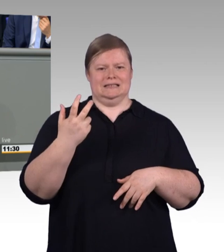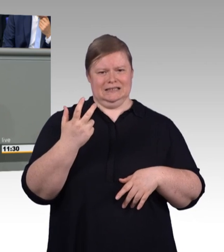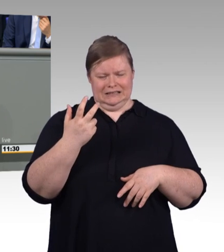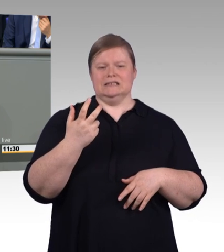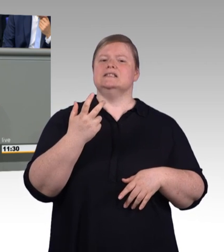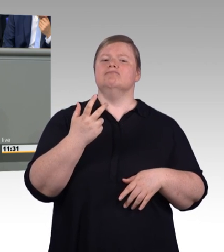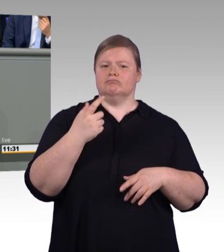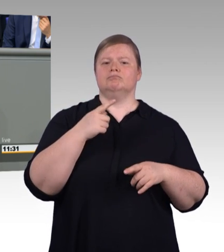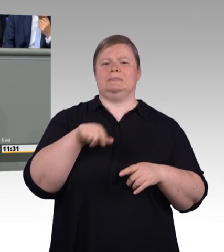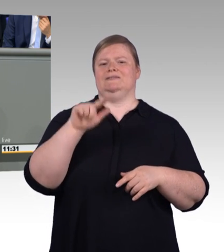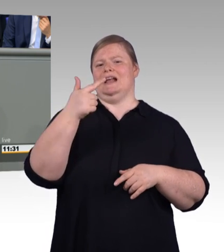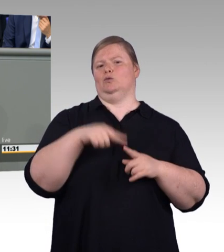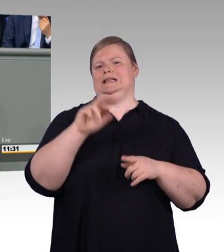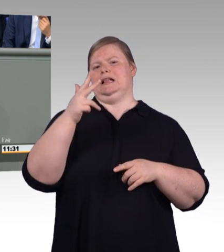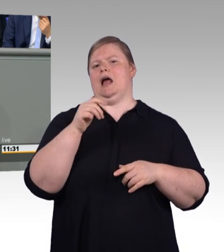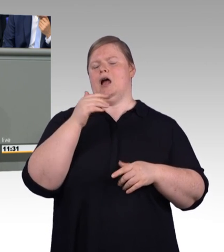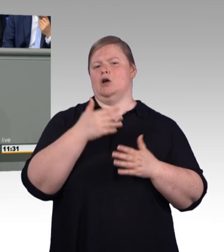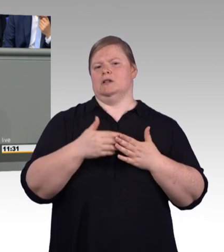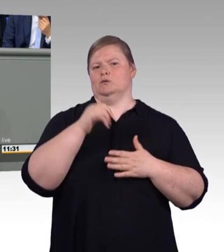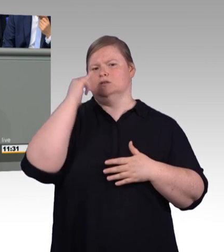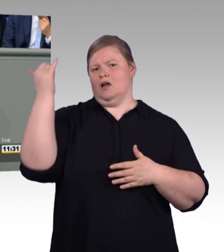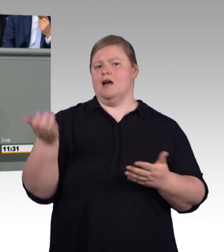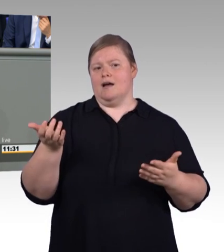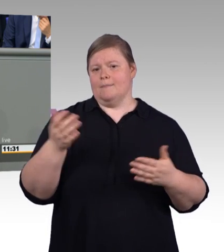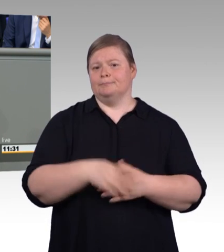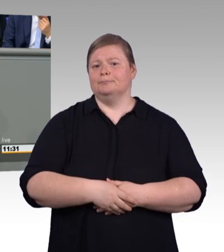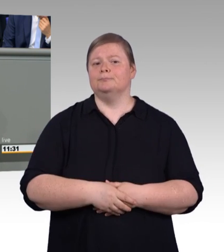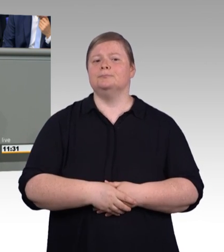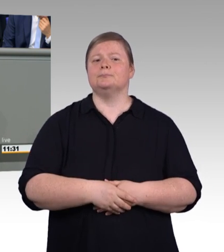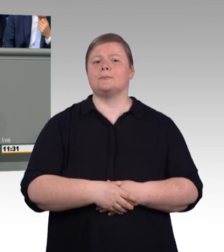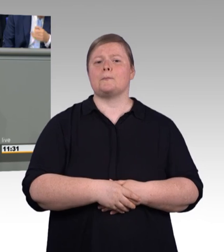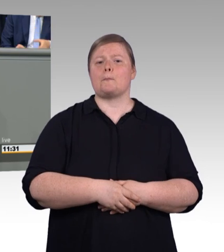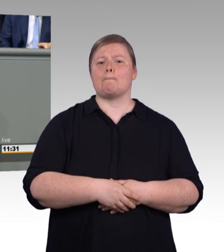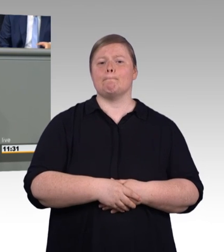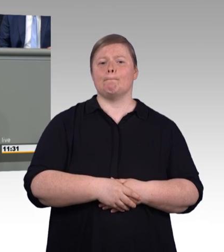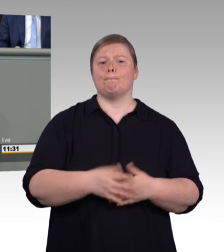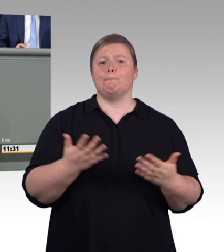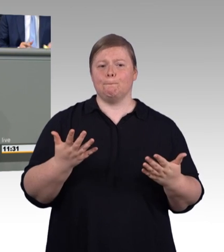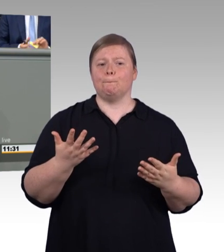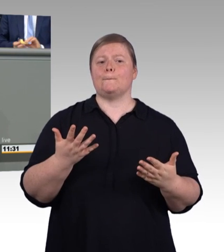der beruflichen Bildung seit jeher stark gemacht hat, hat sich auch hier wieder einmal bewährt,